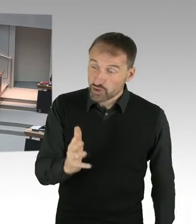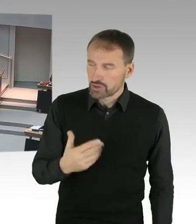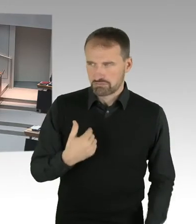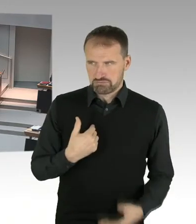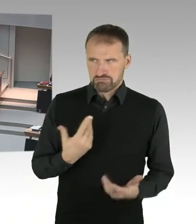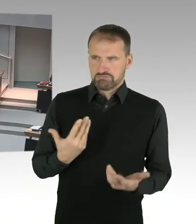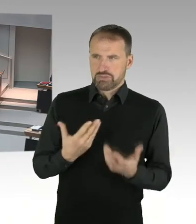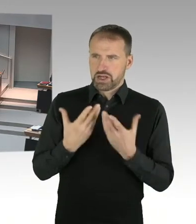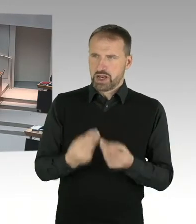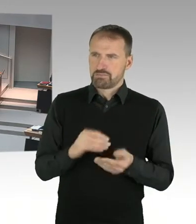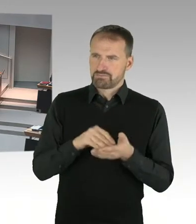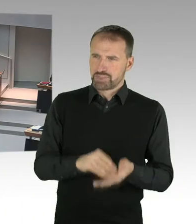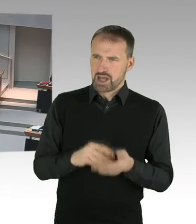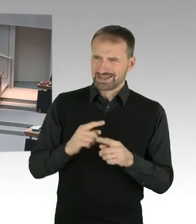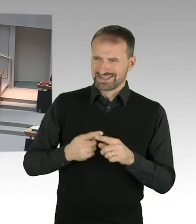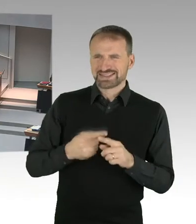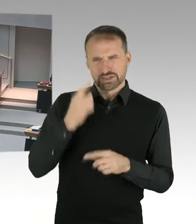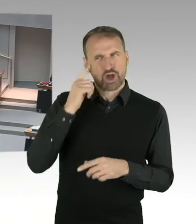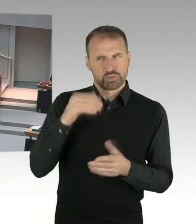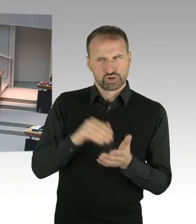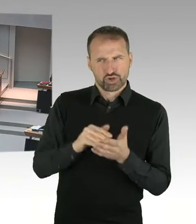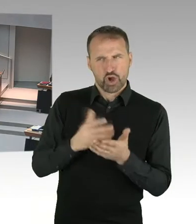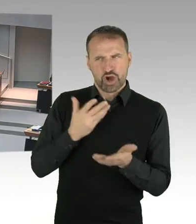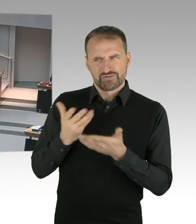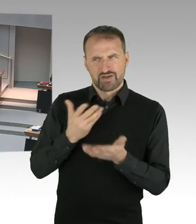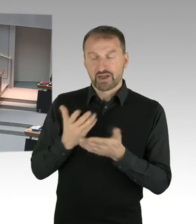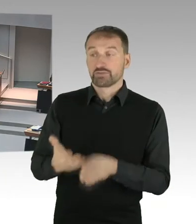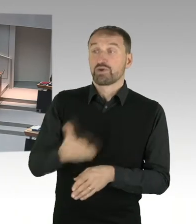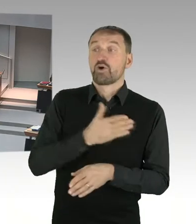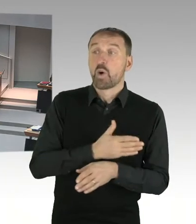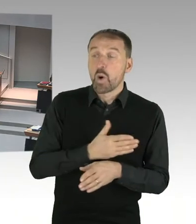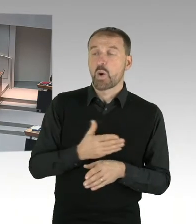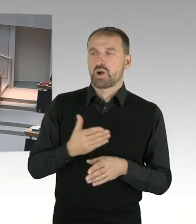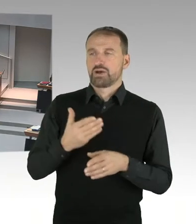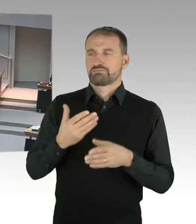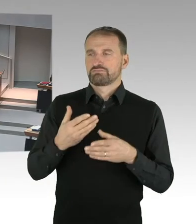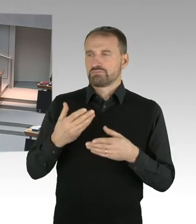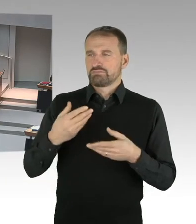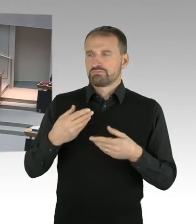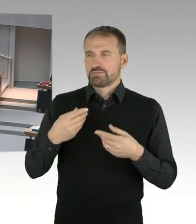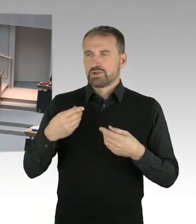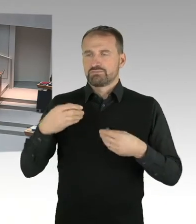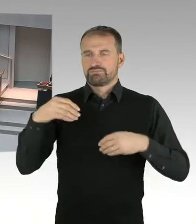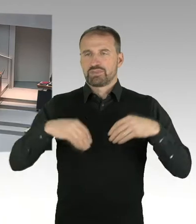Denn der Erbpacht Zins wird ja einen erheblichen Einfluss auf die Entscheidung von Hertha BSC, für den Standort, überhaupt haben.